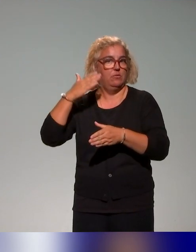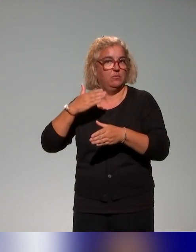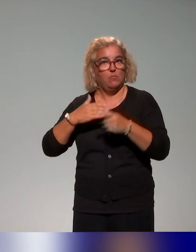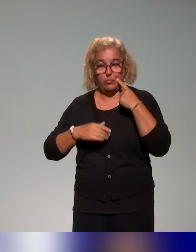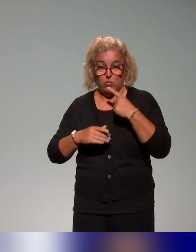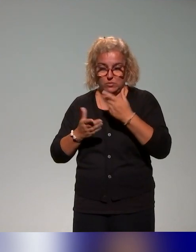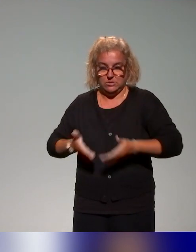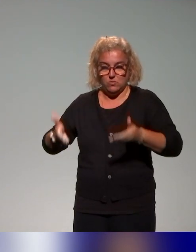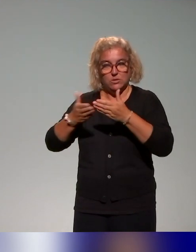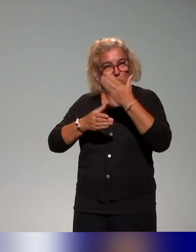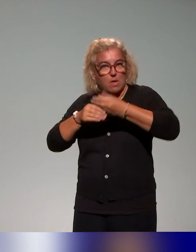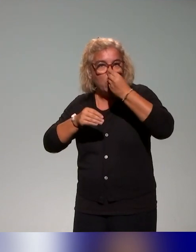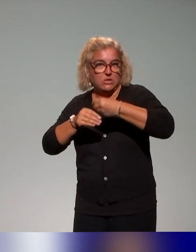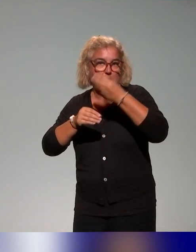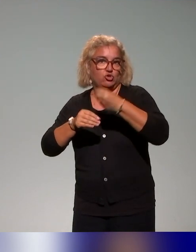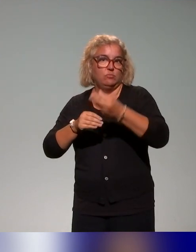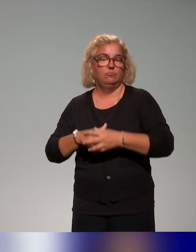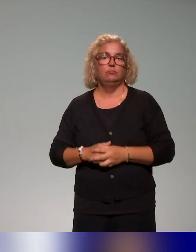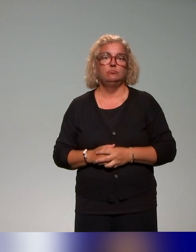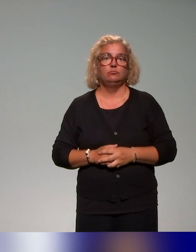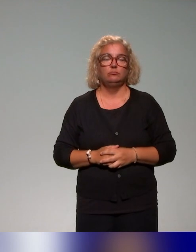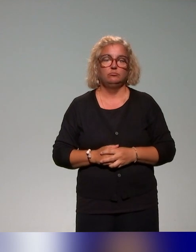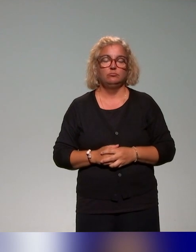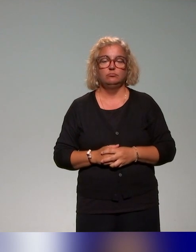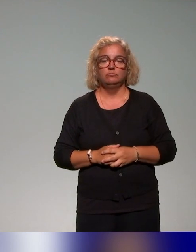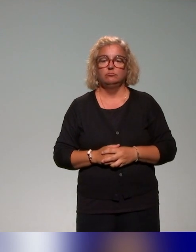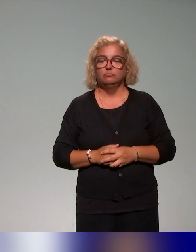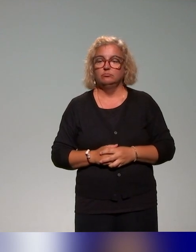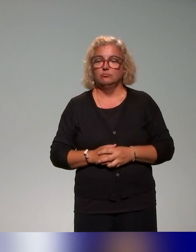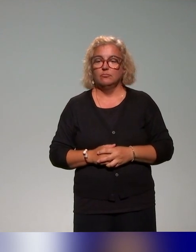d'apprentissage des étudiants, avec les travaux de (Fougeyrollas)